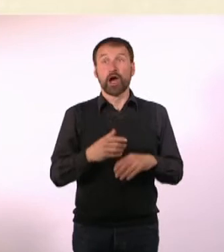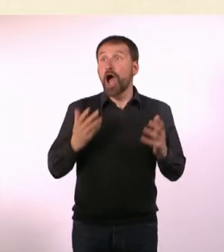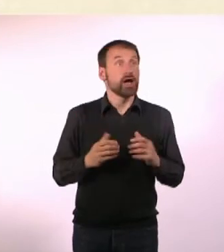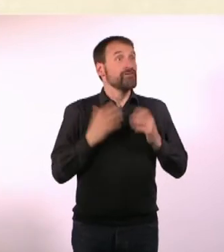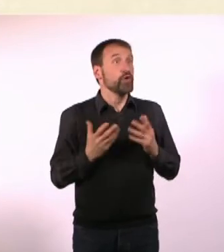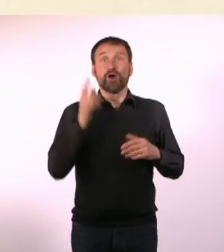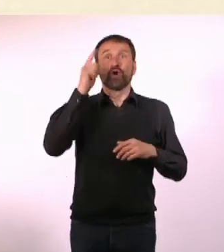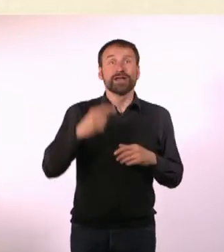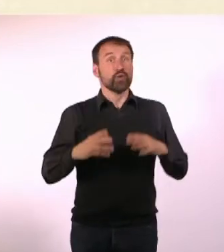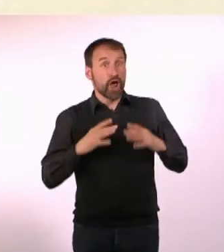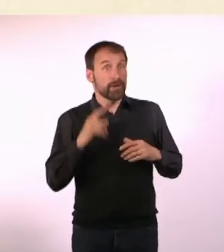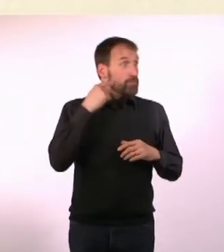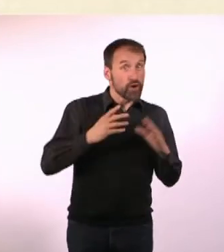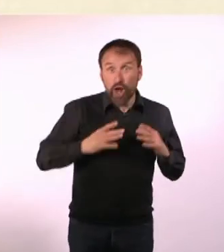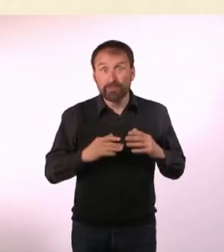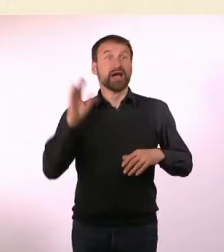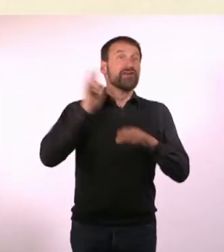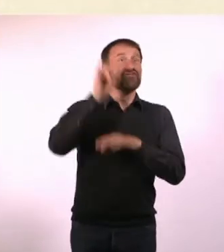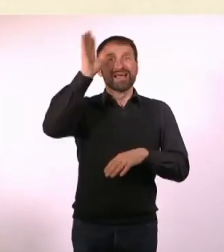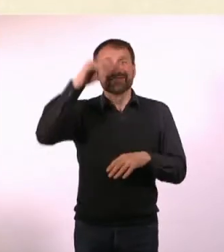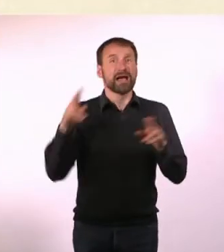Fahren wir jetzt oder morgen? Lass uns jetzt nach Paris fliegen!